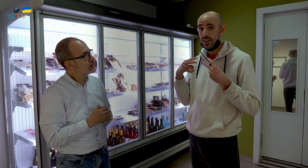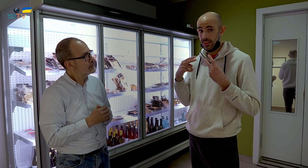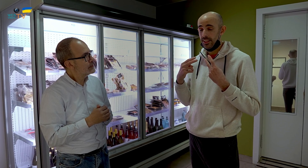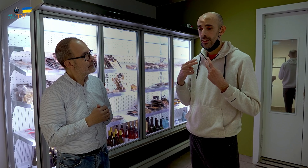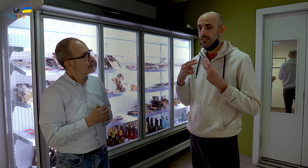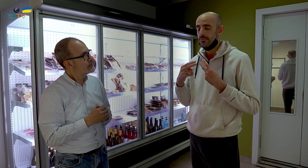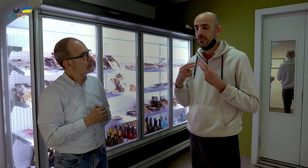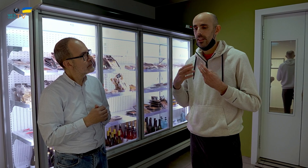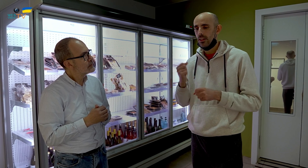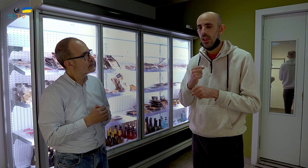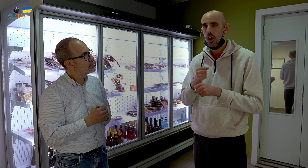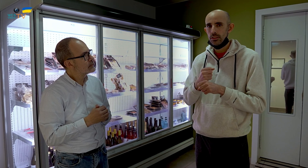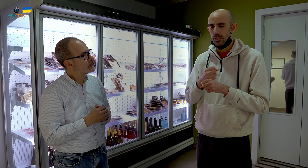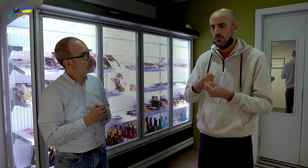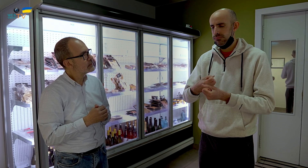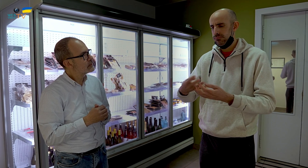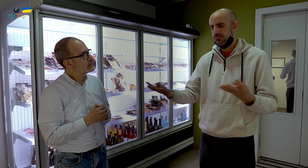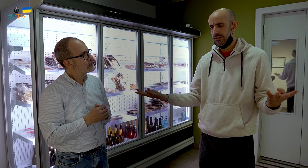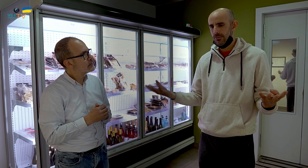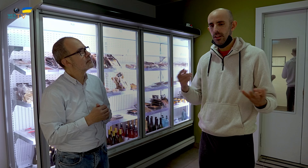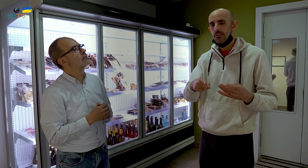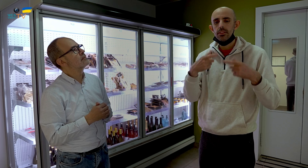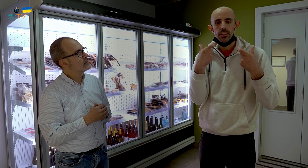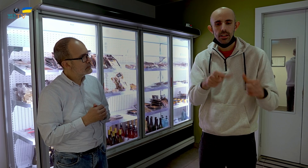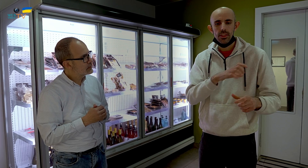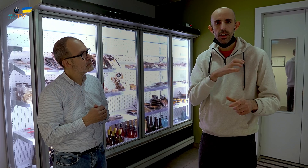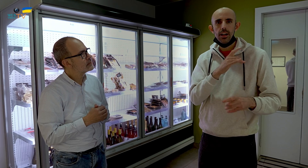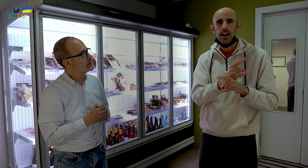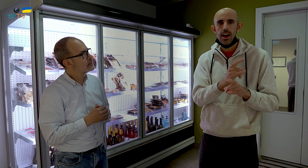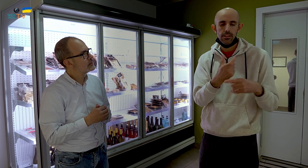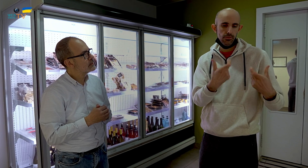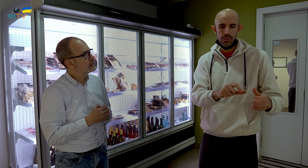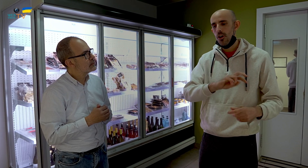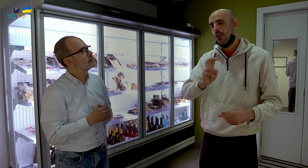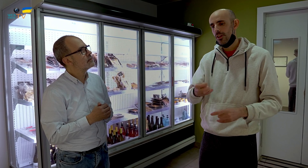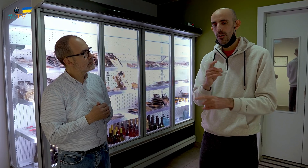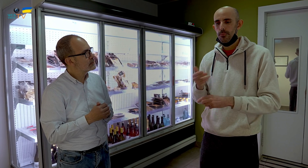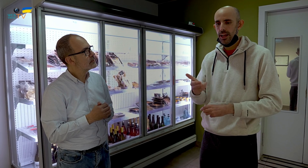En el restaurante trabajaba en muchas secciones, en la de la carne, el pescado,